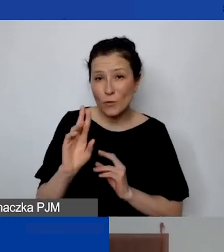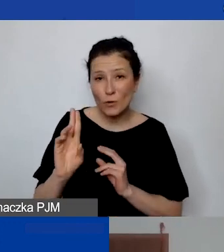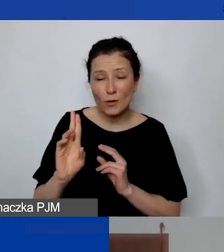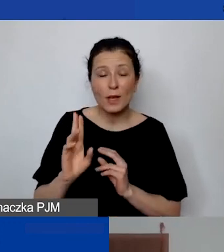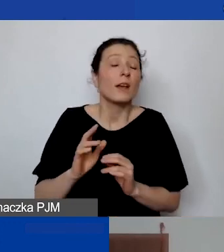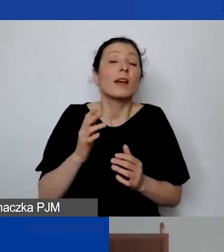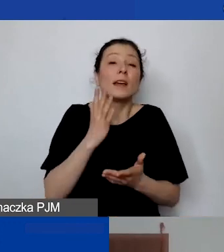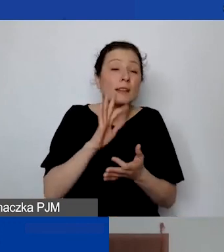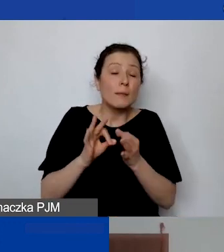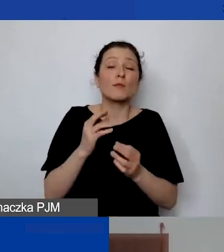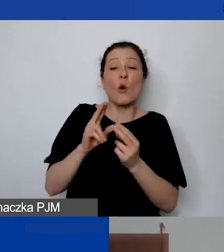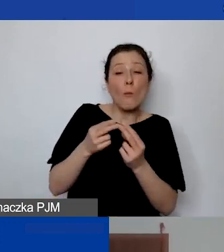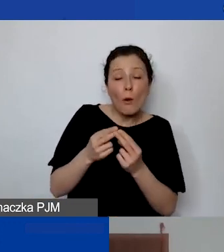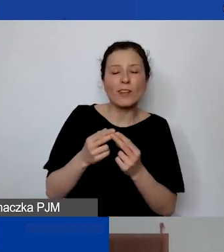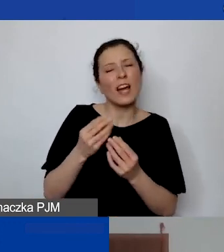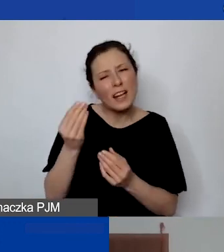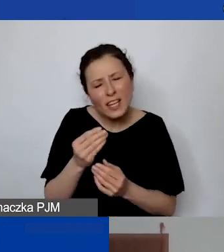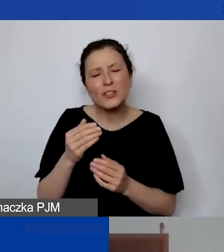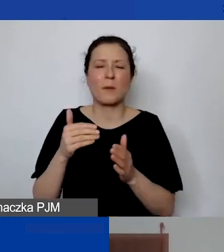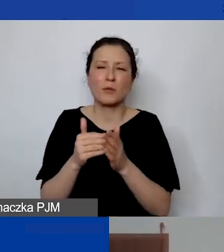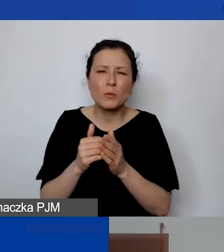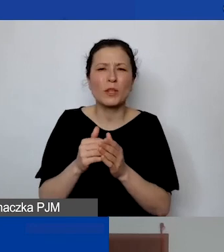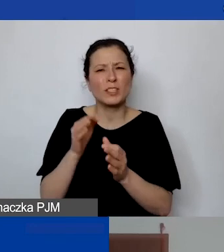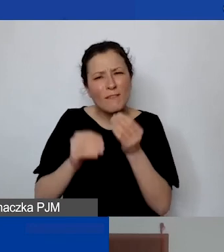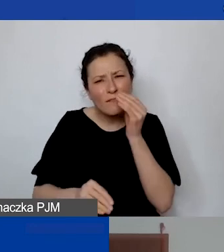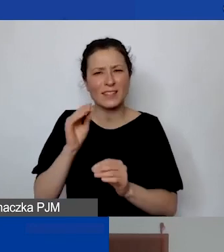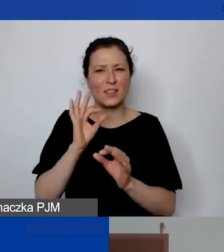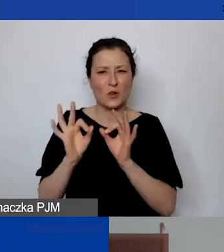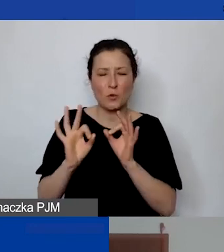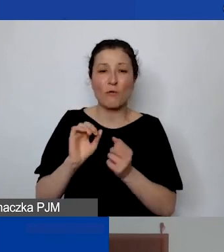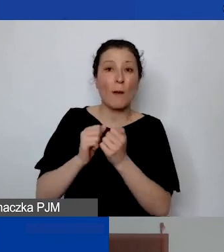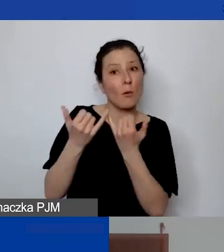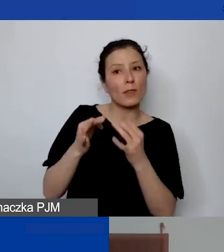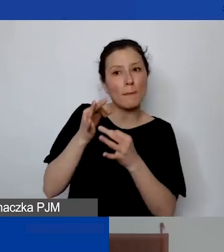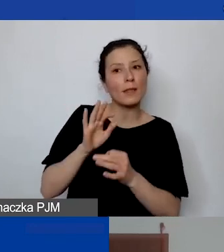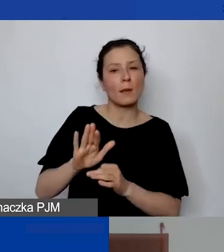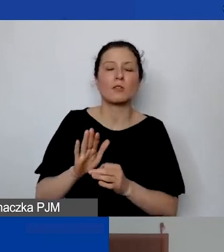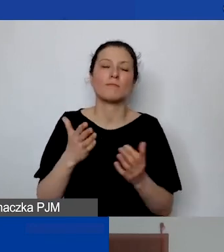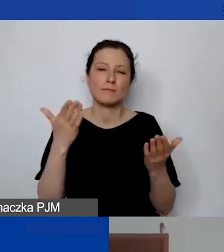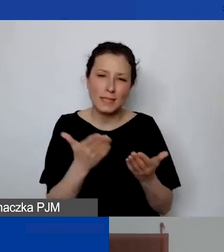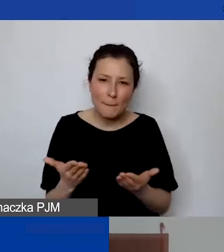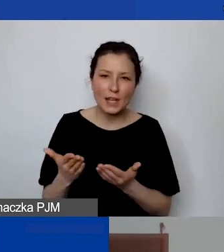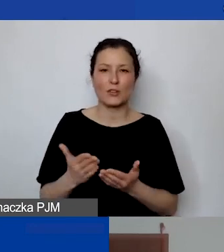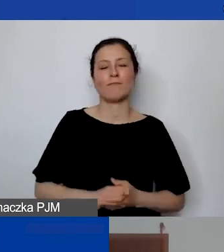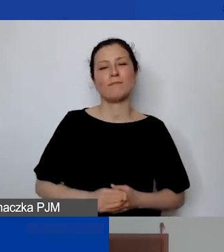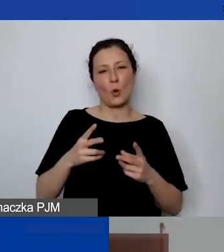lub macie inne pytania, bardzo gorąco zapraszam do udziału. Trzeba użyć tego drugiego linku,